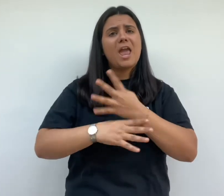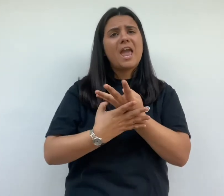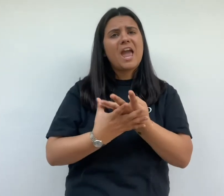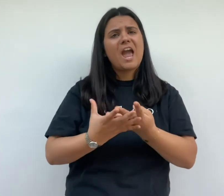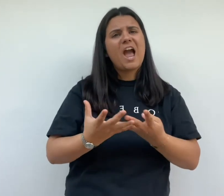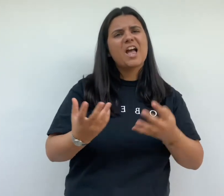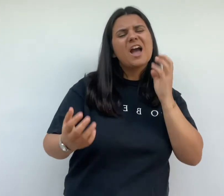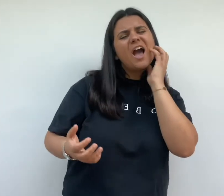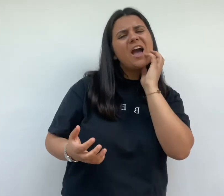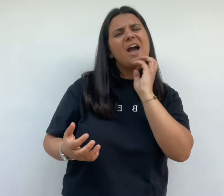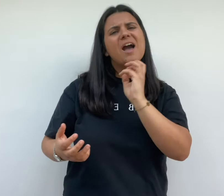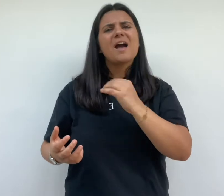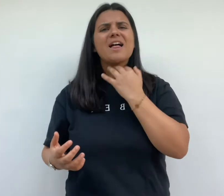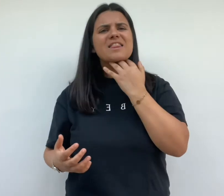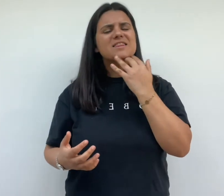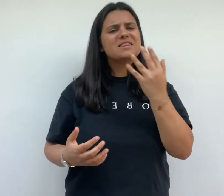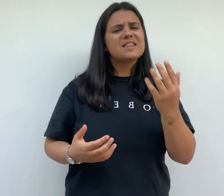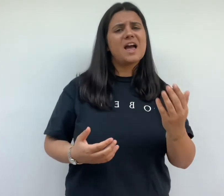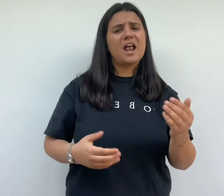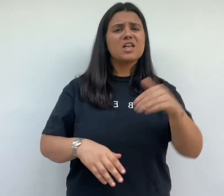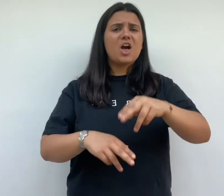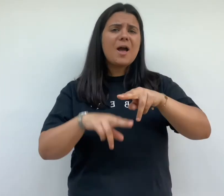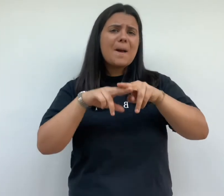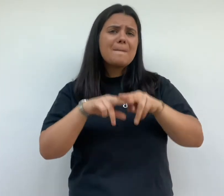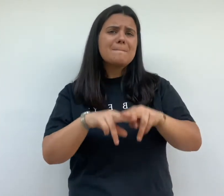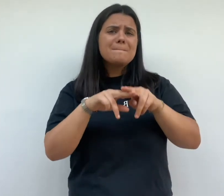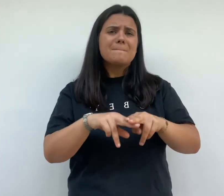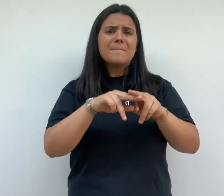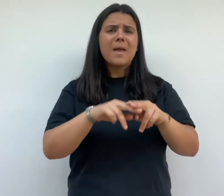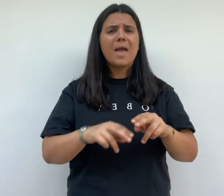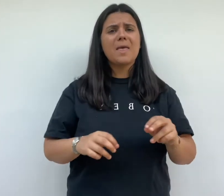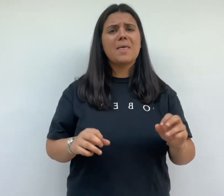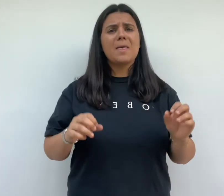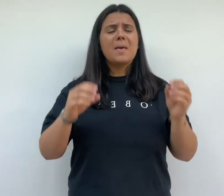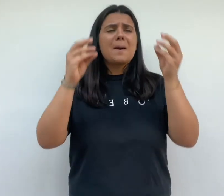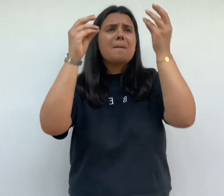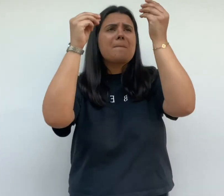insalubres dans des logements d'une seule pièce humide et non à hervé